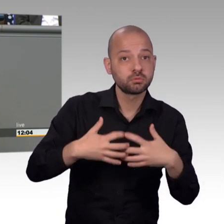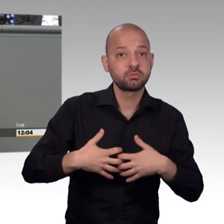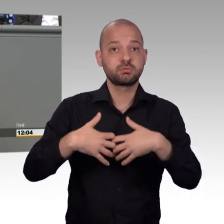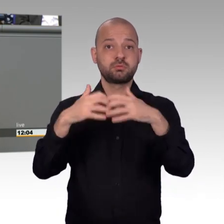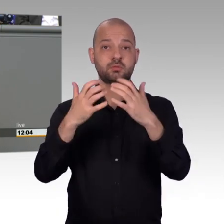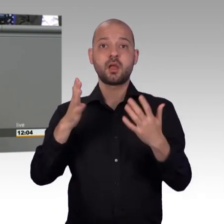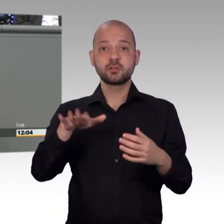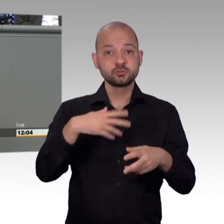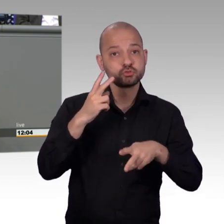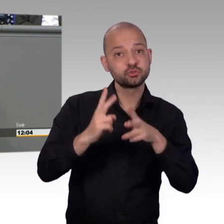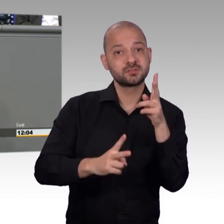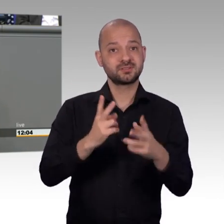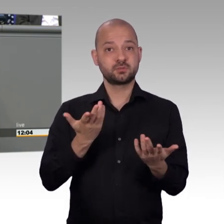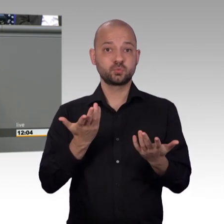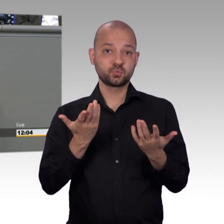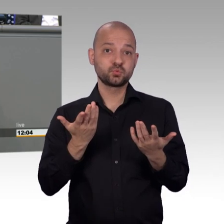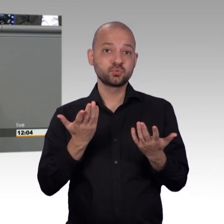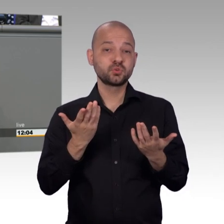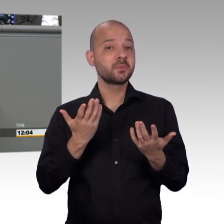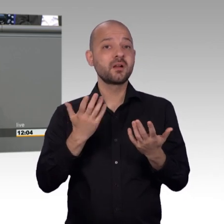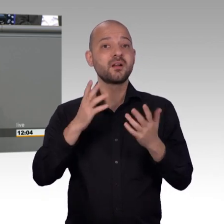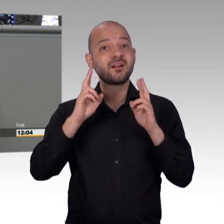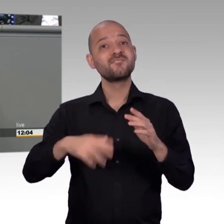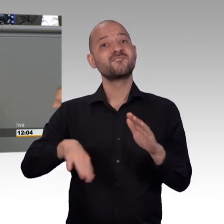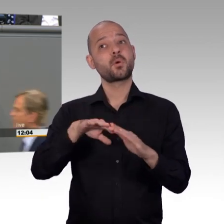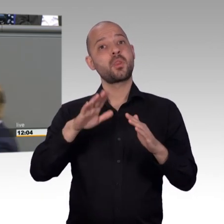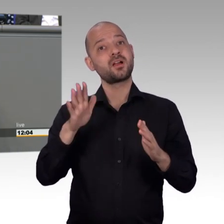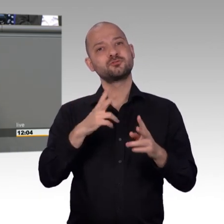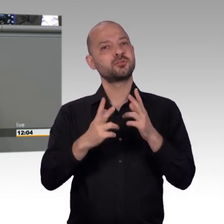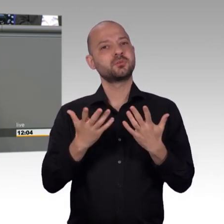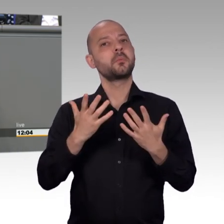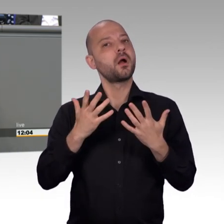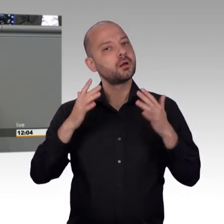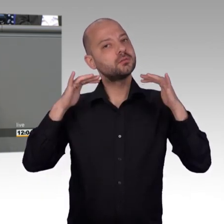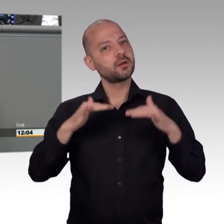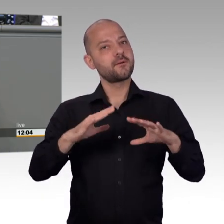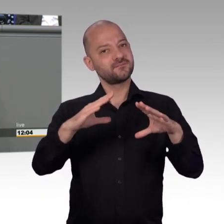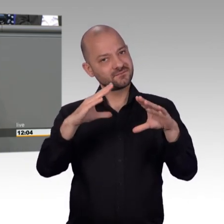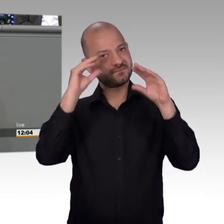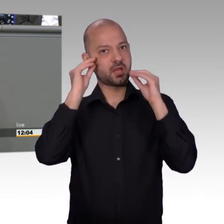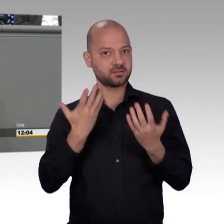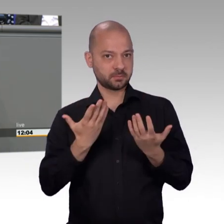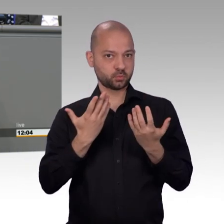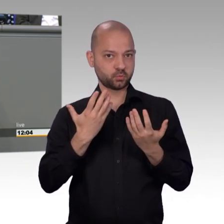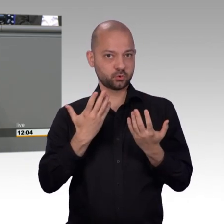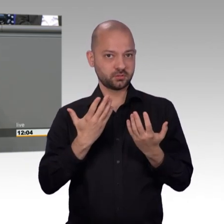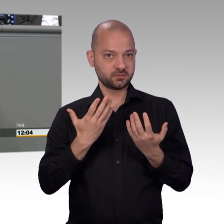vorgenommen wurden. Das bedeutet für uns, die Arbeit muss wieder von Neuem beginnen. Wir müssen sie erst nehmen,